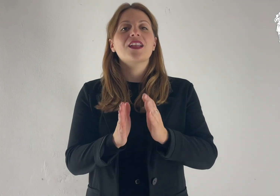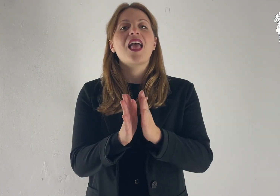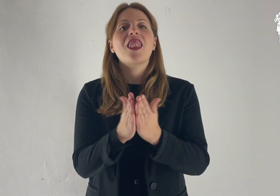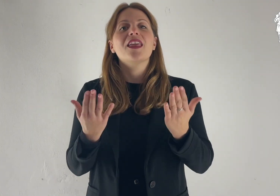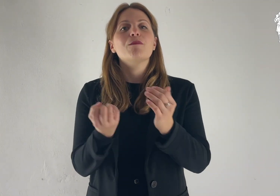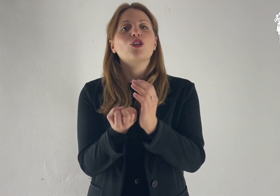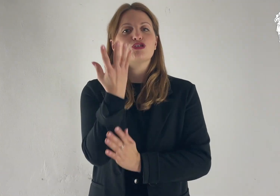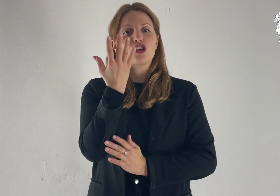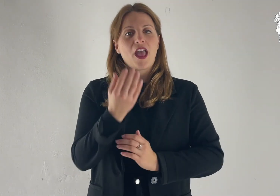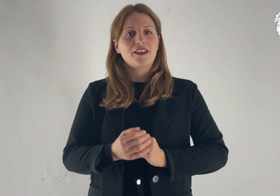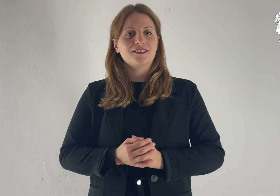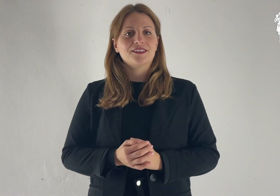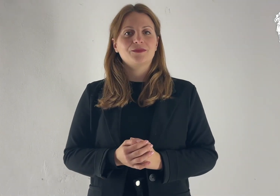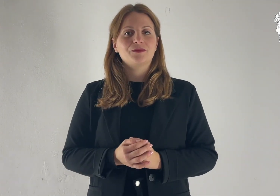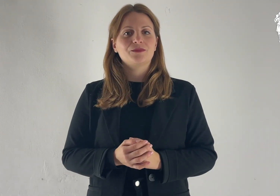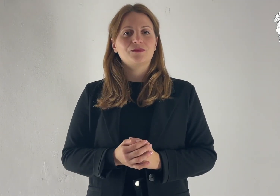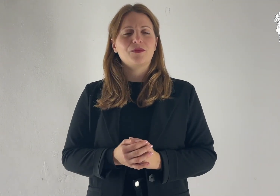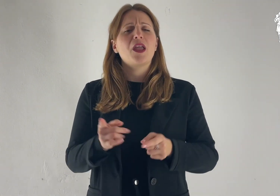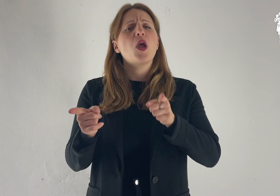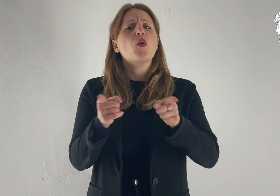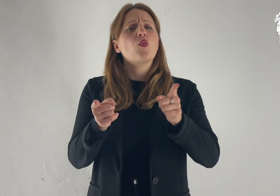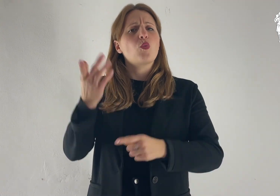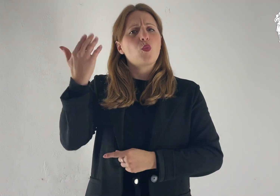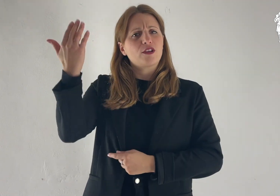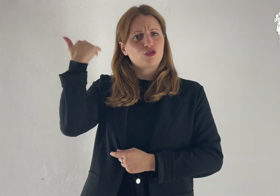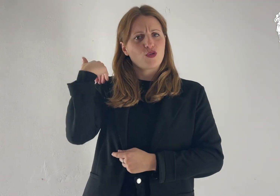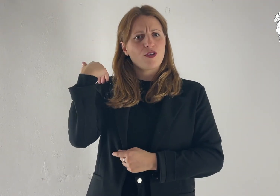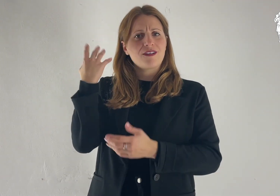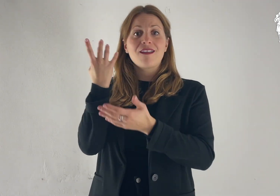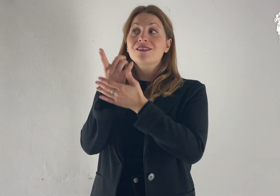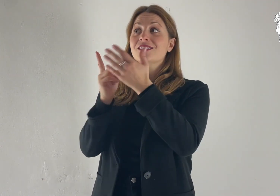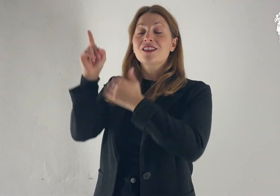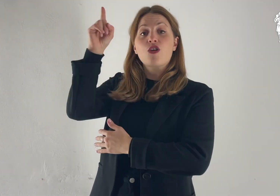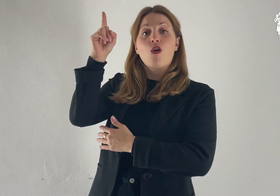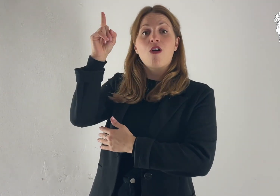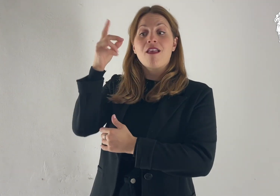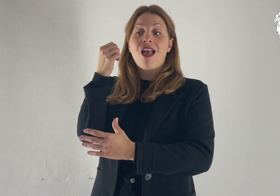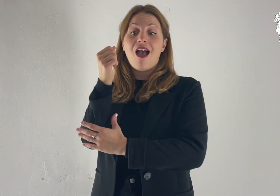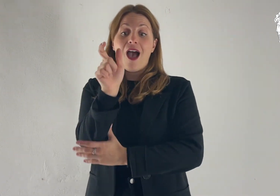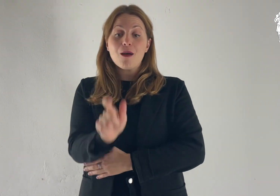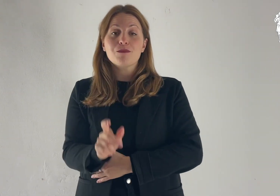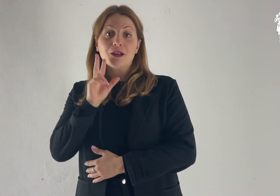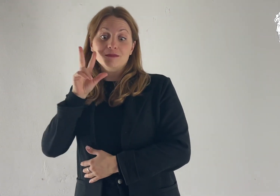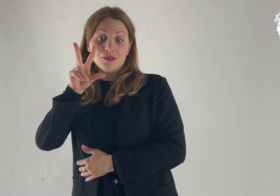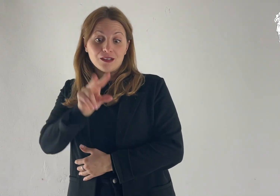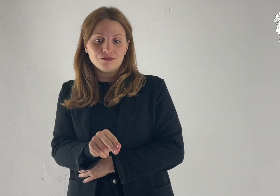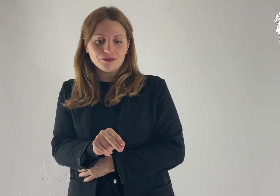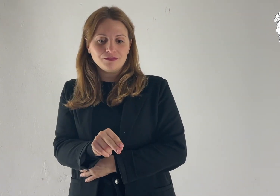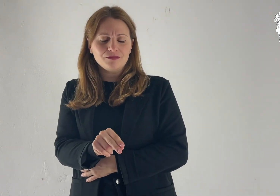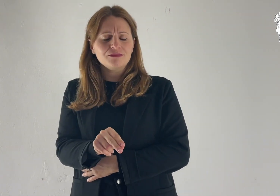Dal libro della Gènesi In quei giorni, il Signore disse ad Abram: